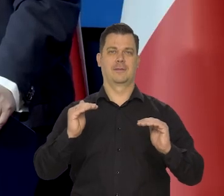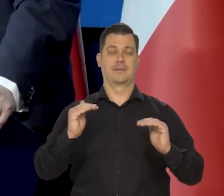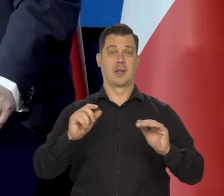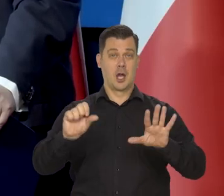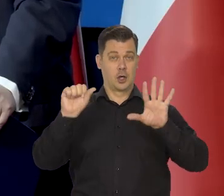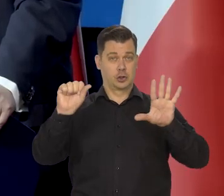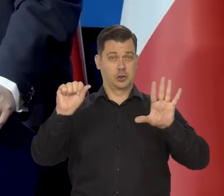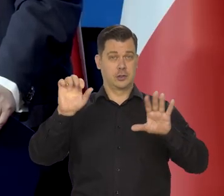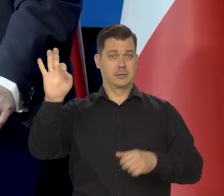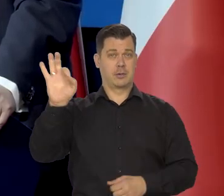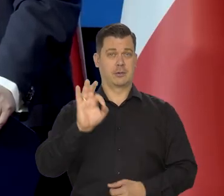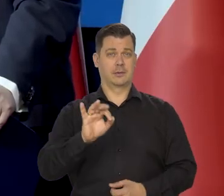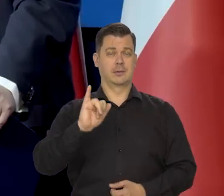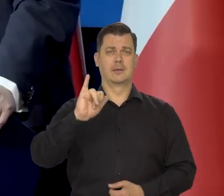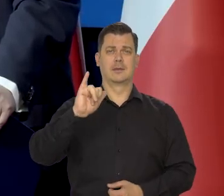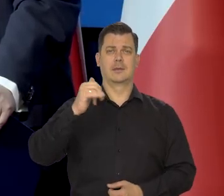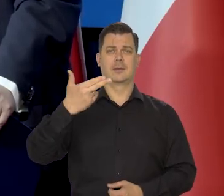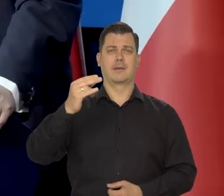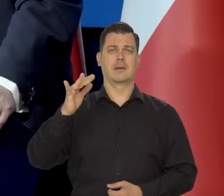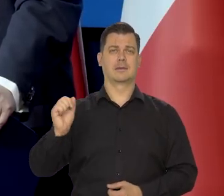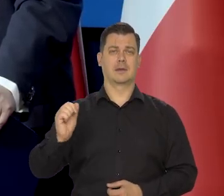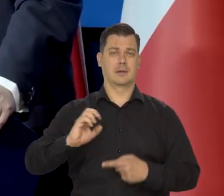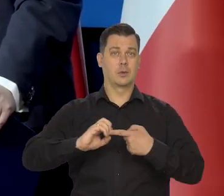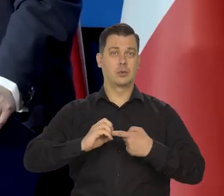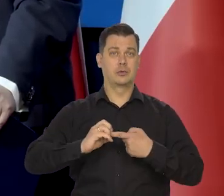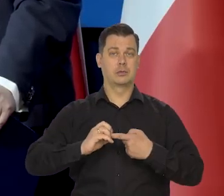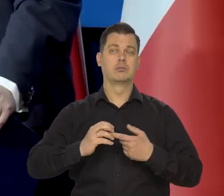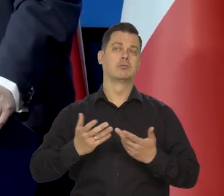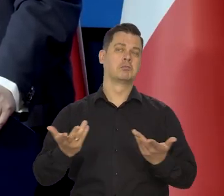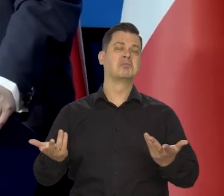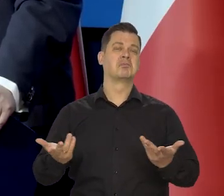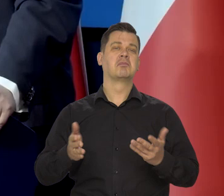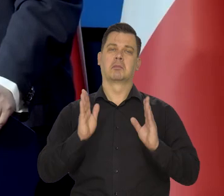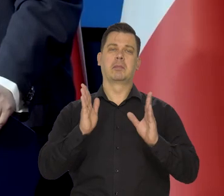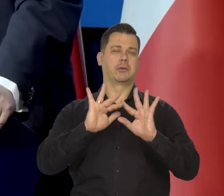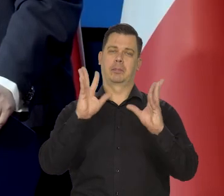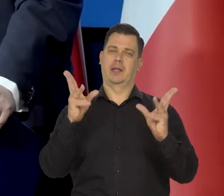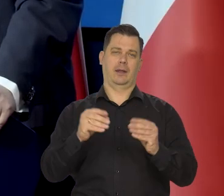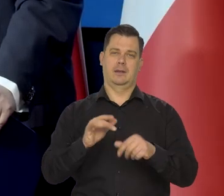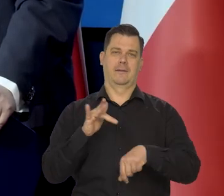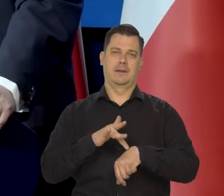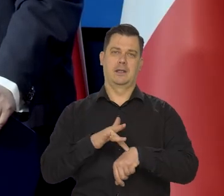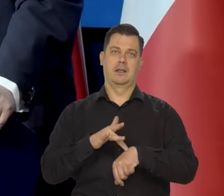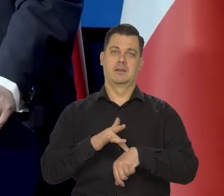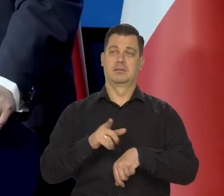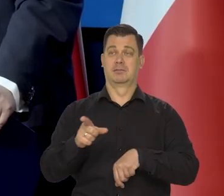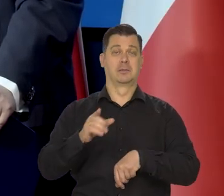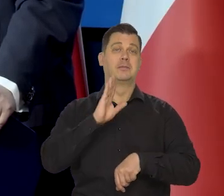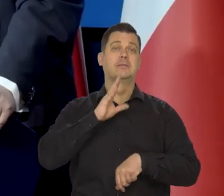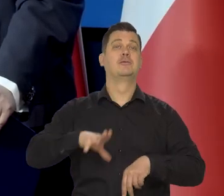No ale 6% inflacja w grudniu naprawdę zasługiwałaby na uczczenie.